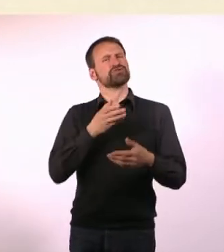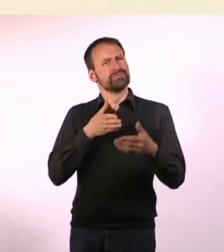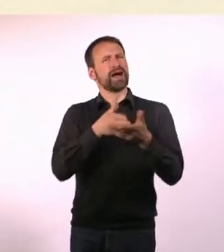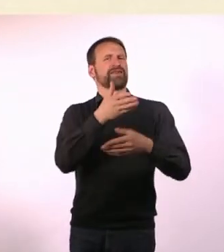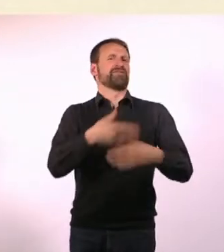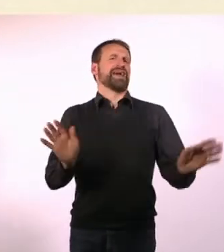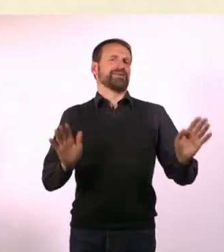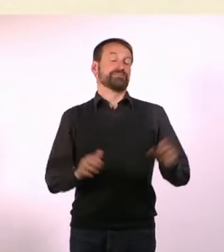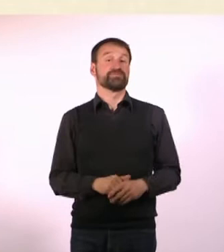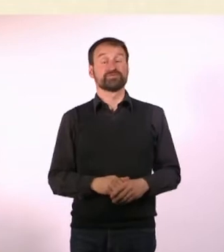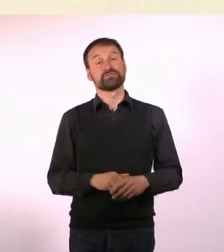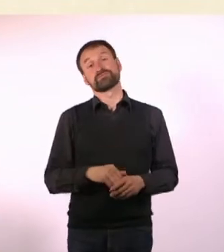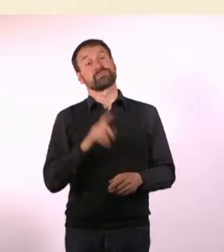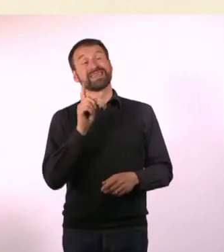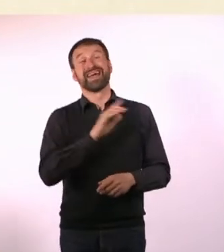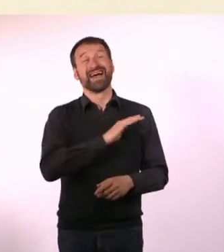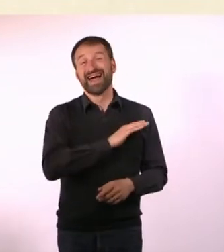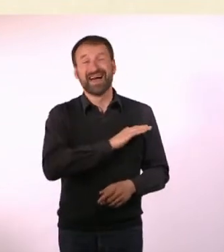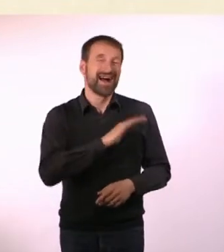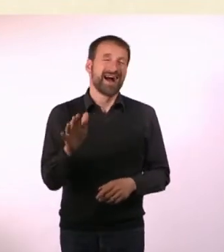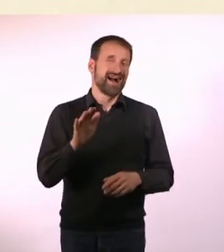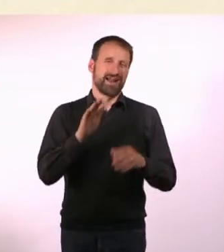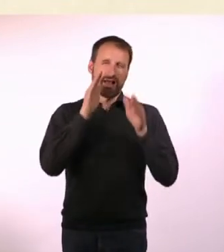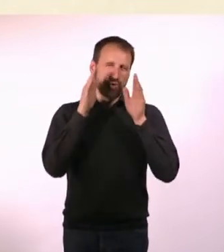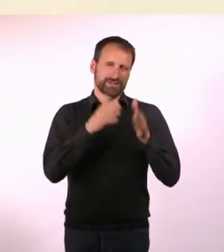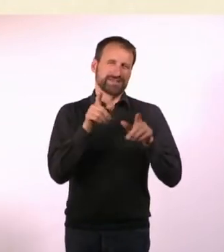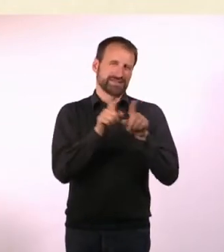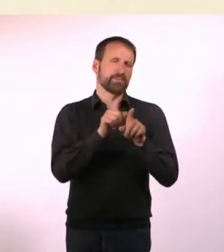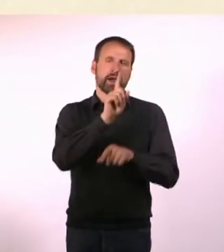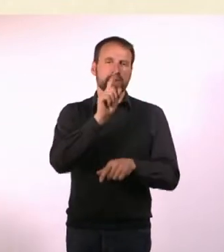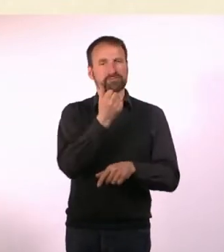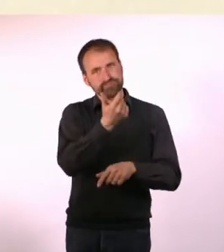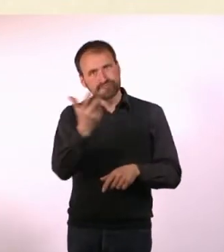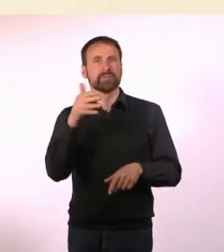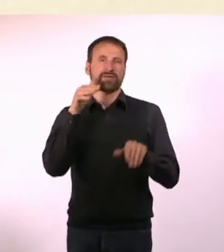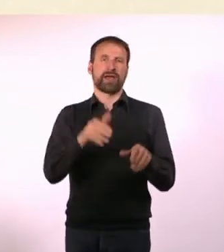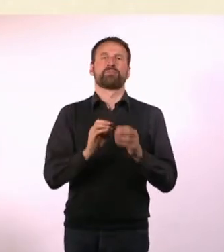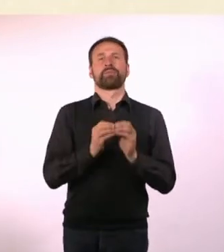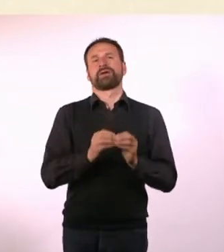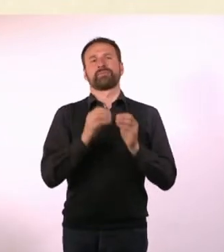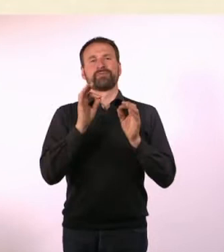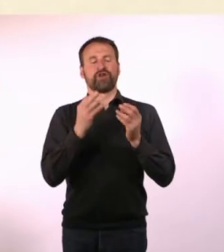Viele Autisten, nicht alle, haben Probleme mit Haptik-Reizen, also Sachen anfassen, die sich irgendwie nicht gut anfühlen.